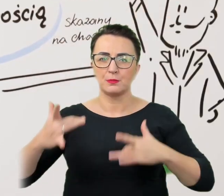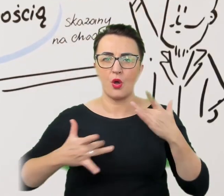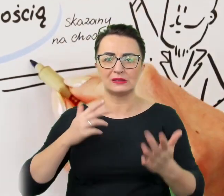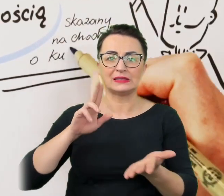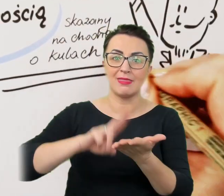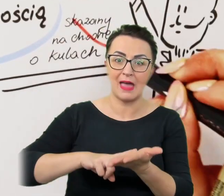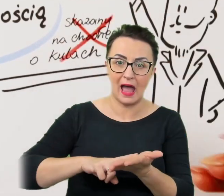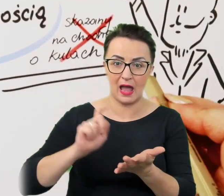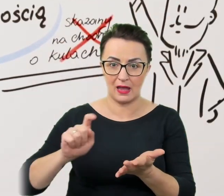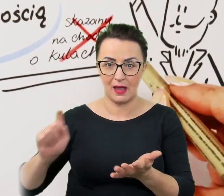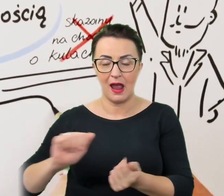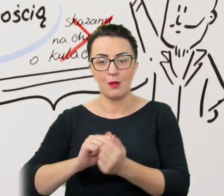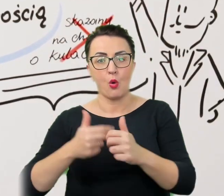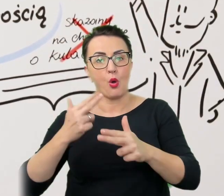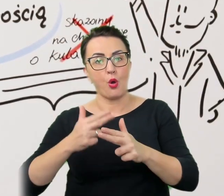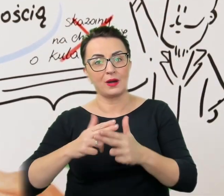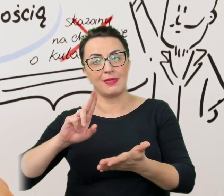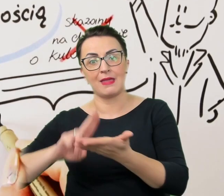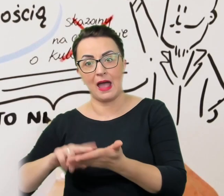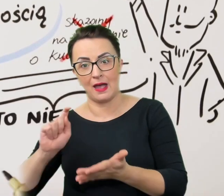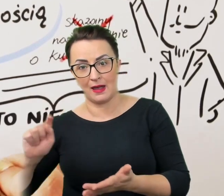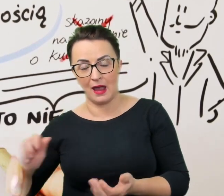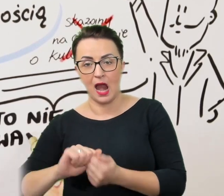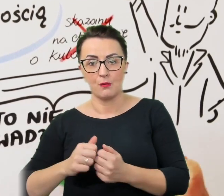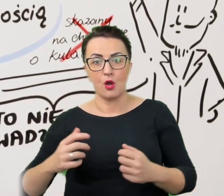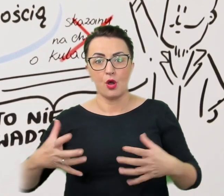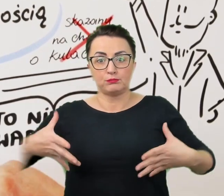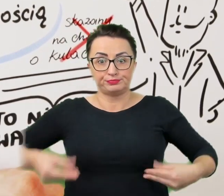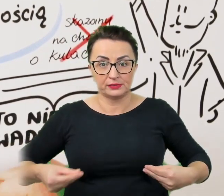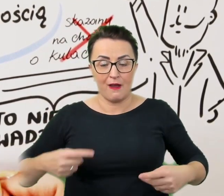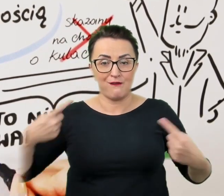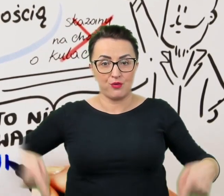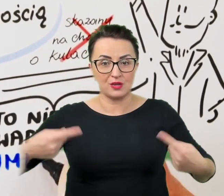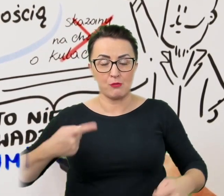oraz zwrotów takich jak "przykuty do wózka" albo "skazany na chodzenie o kulach".